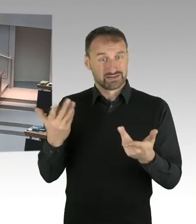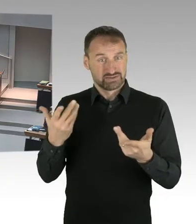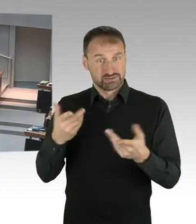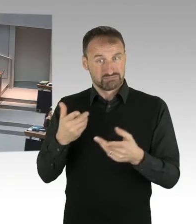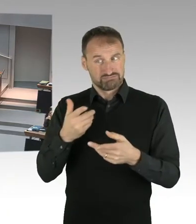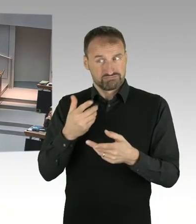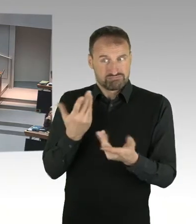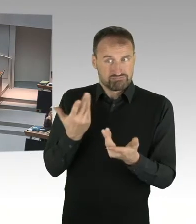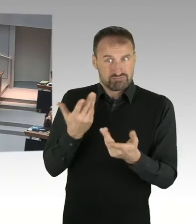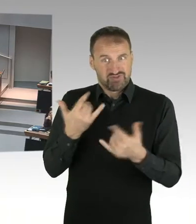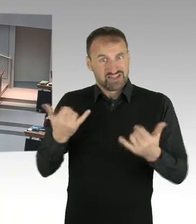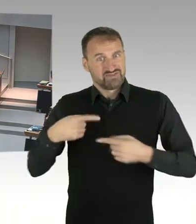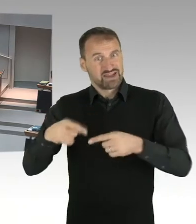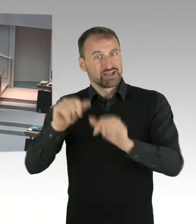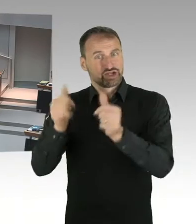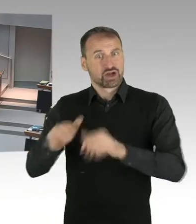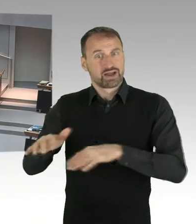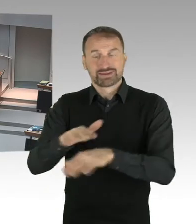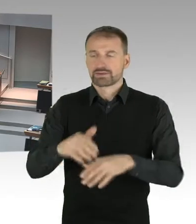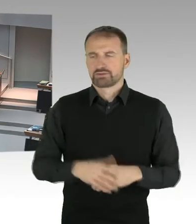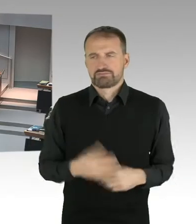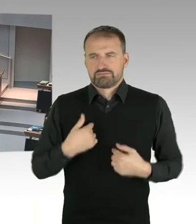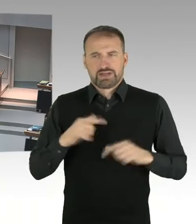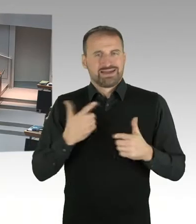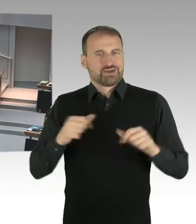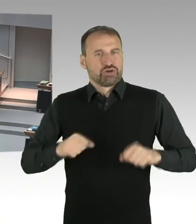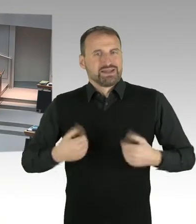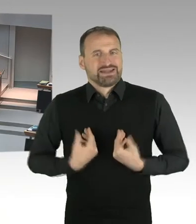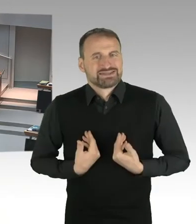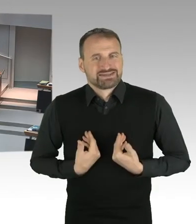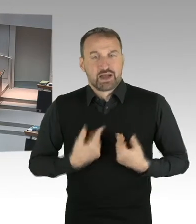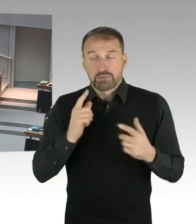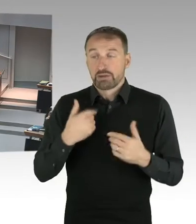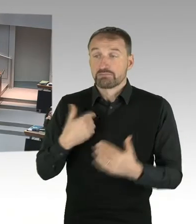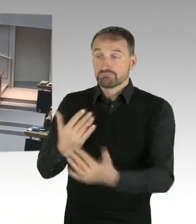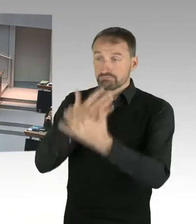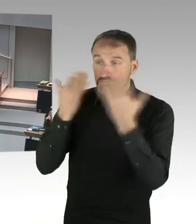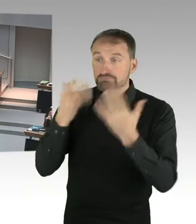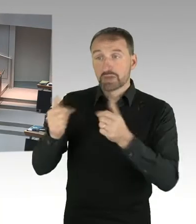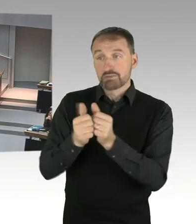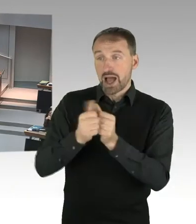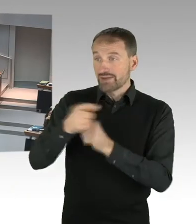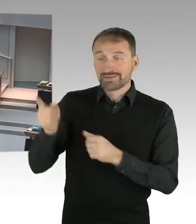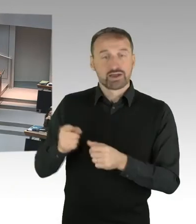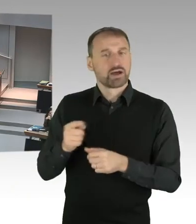(Beifall) (Präsidium) Vielen Dank, dann kommen wir zur zweiten Frage,